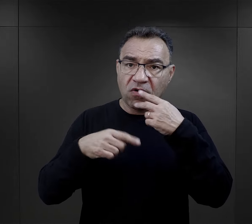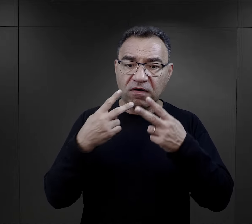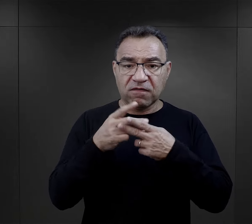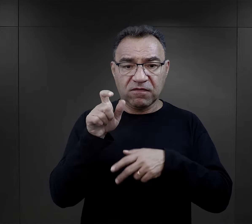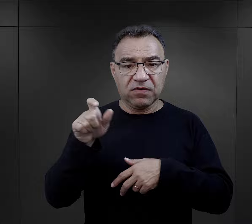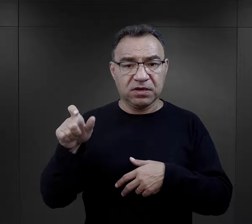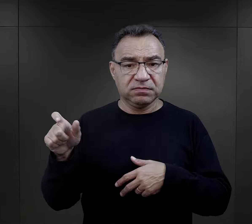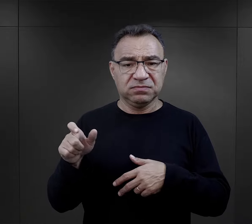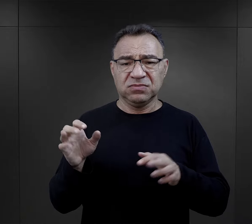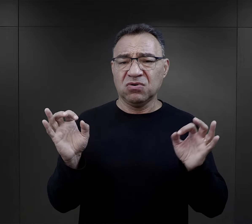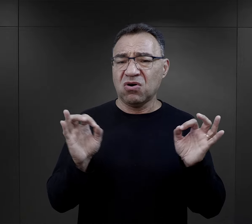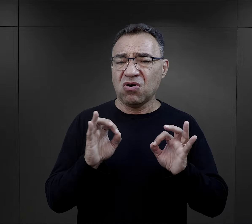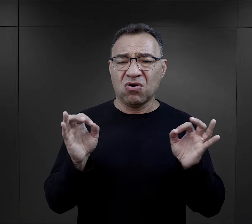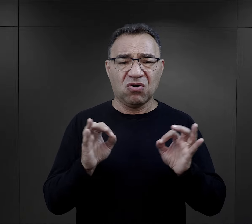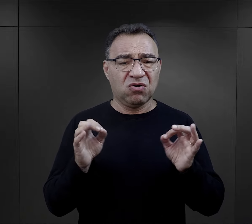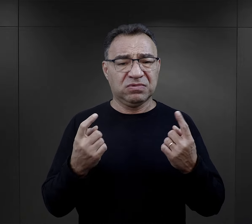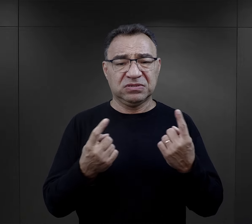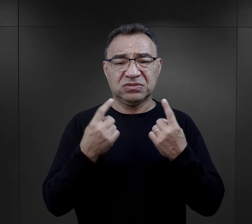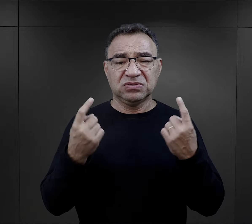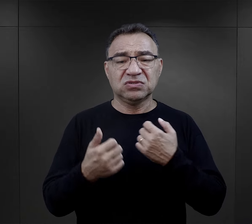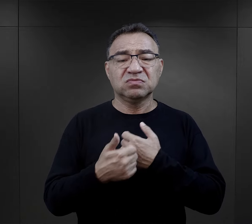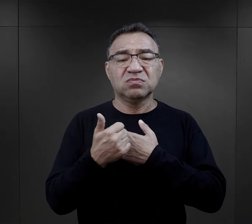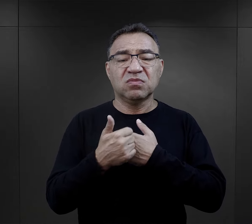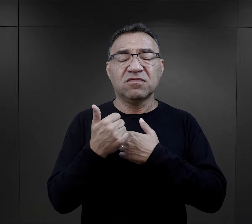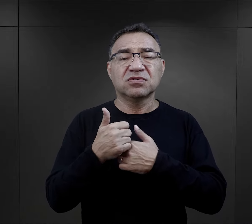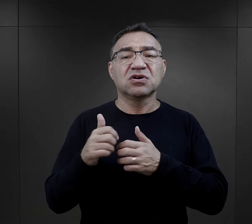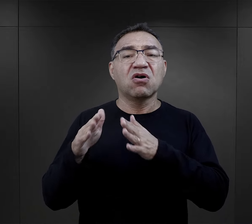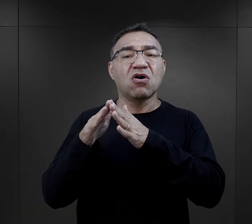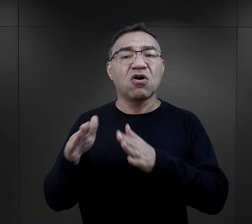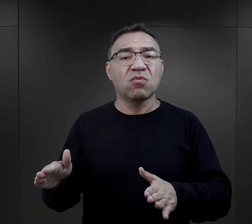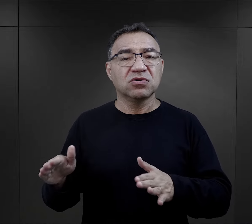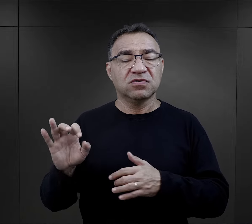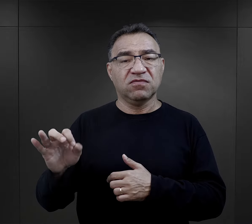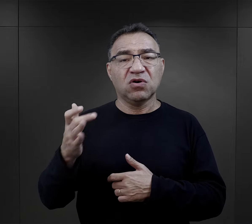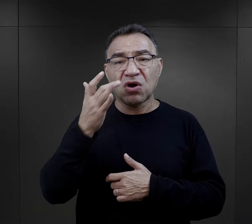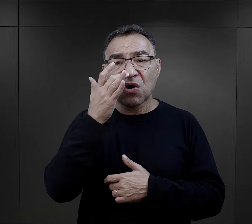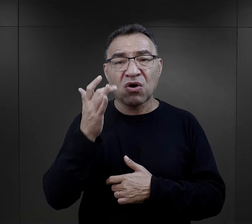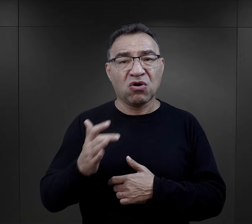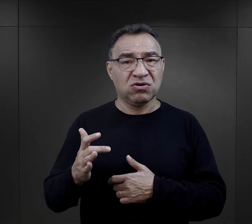były w fatalnym stanie ze względu na to, że w obozach dla radzieckich jeńców wojennych